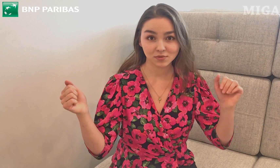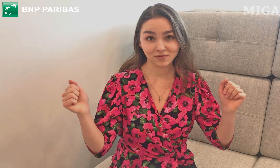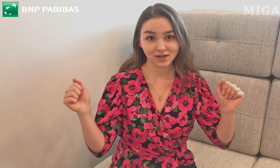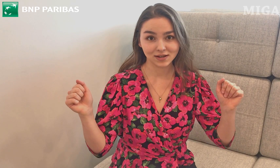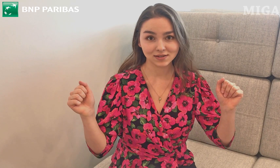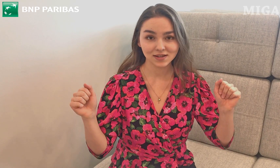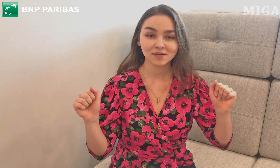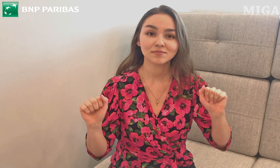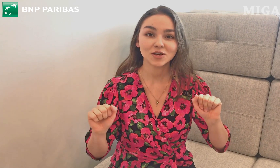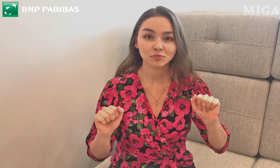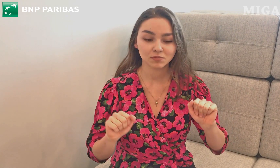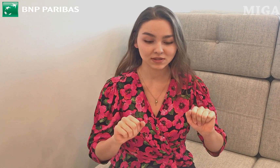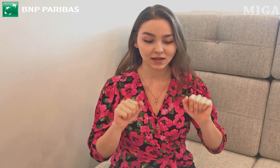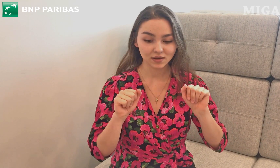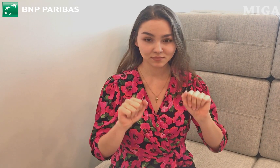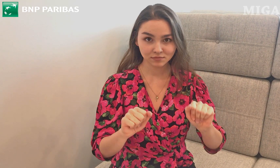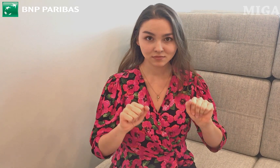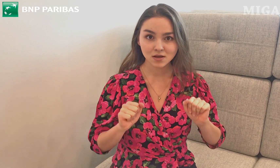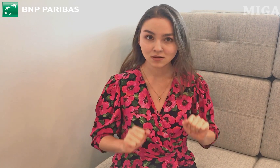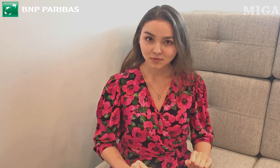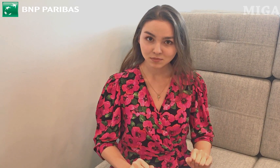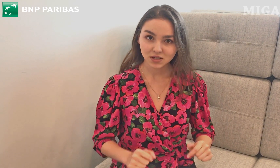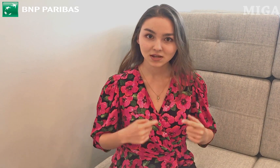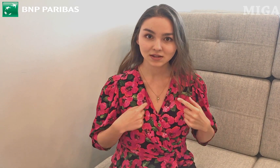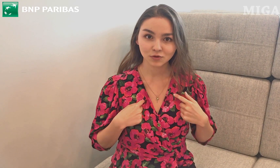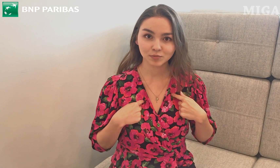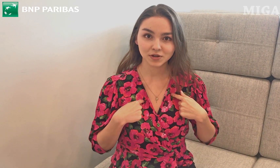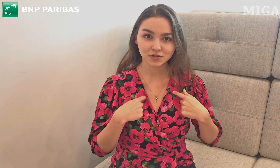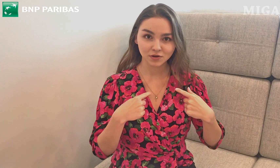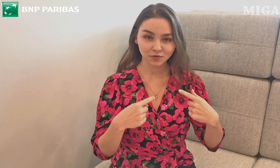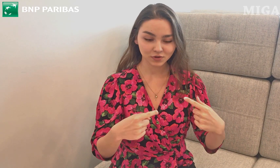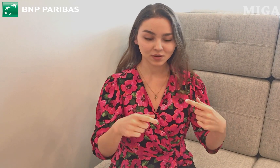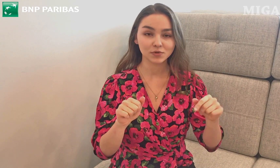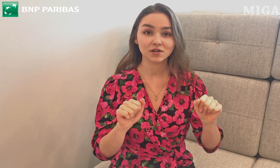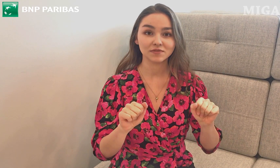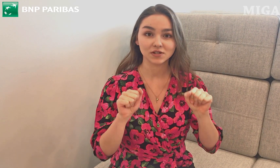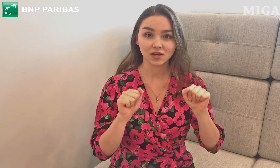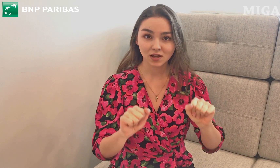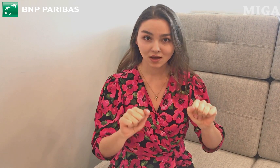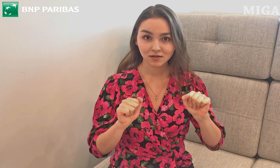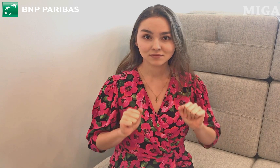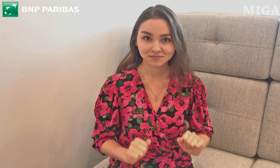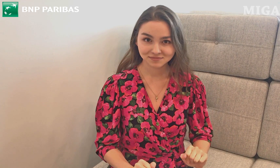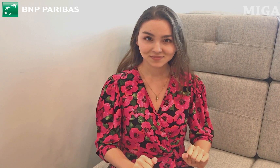Bierzemy dwie ręce (LA i PA) i robimy tak: przed klatką piersiową, trochę może wyżej.